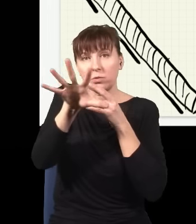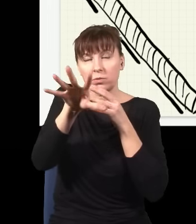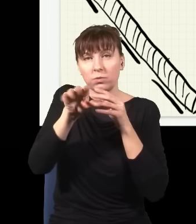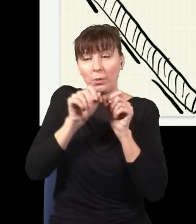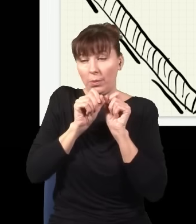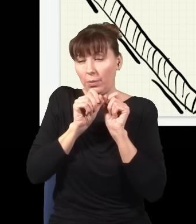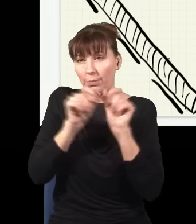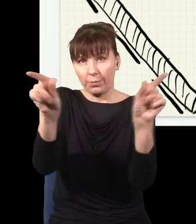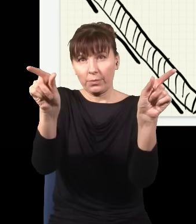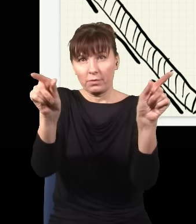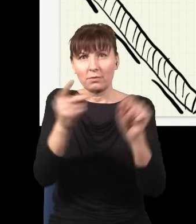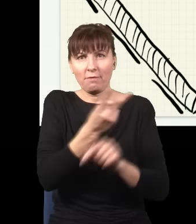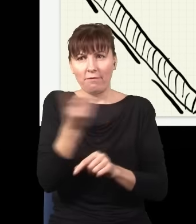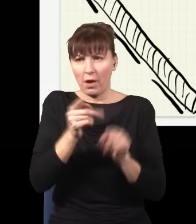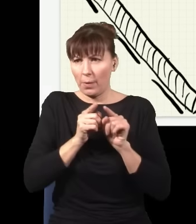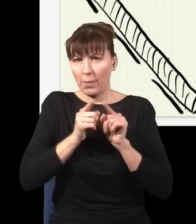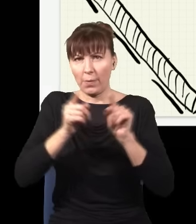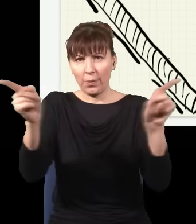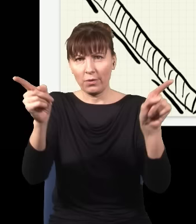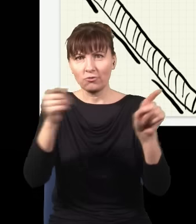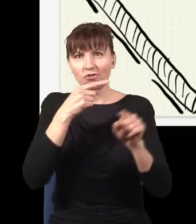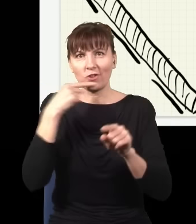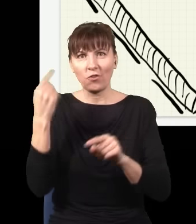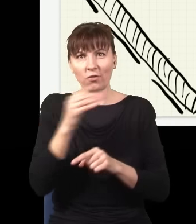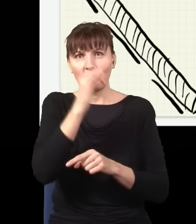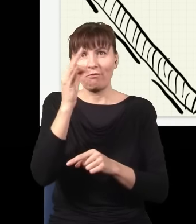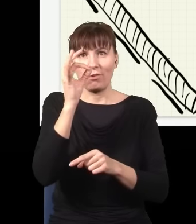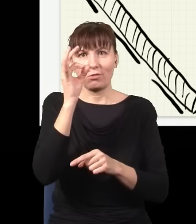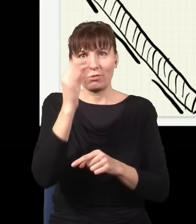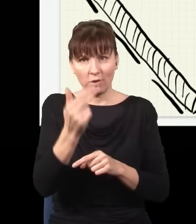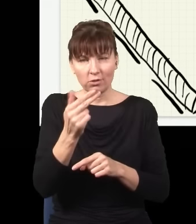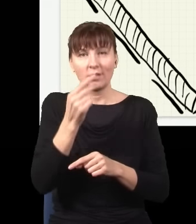fotony – dwa dlatego, że energia się musi zgadzać, energia jednego niebieskiego to jest dokładnie tyle,